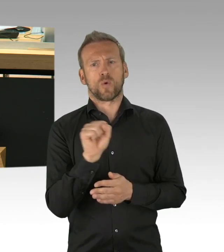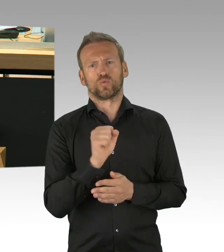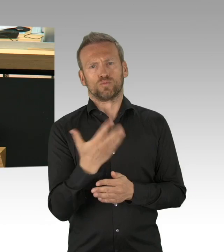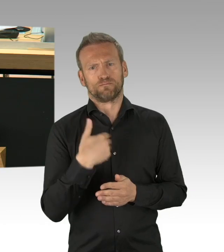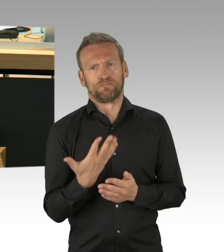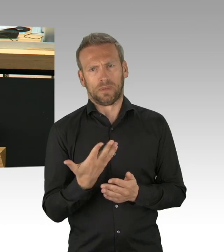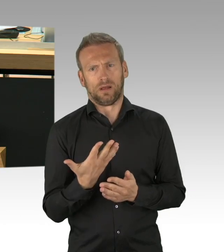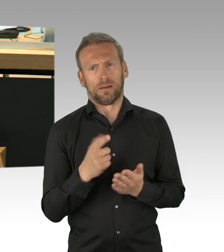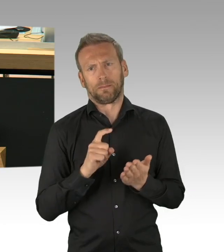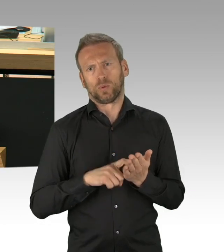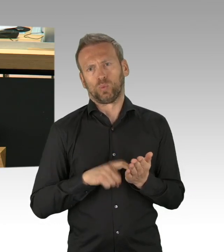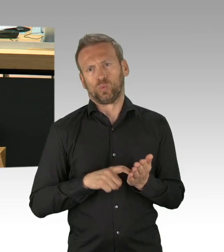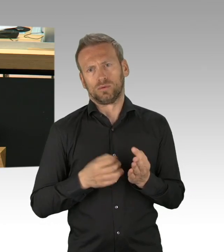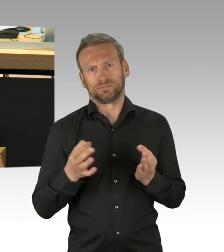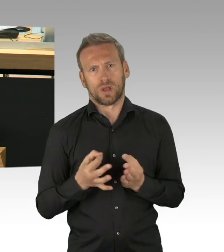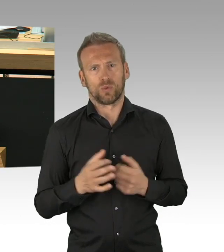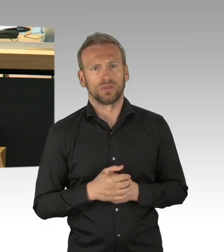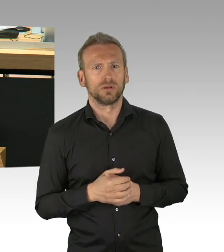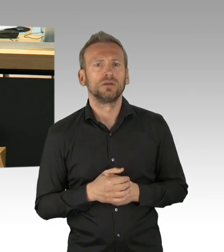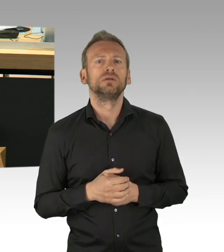die sich gegenseitig beschränken und ergänzen, bestehen.